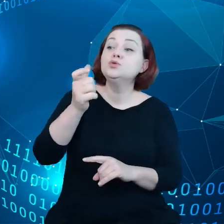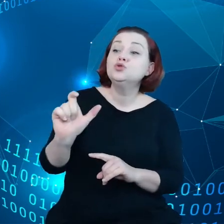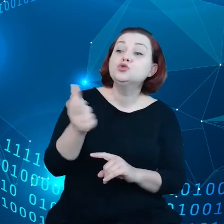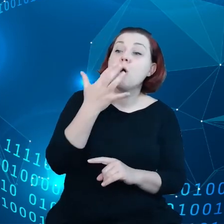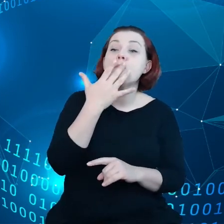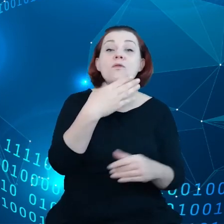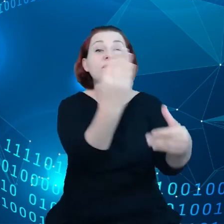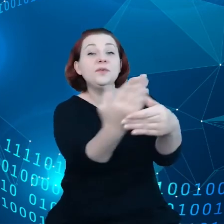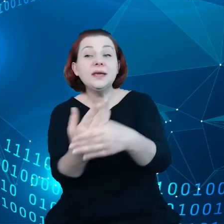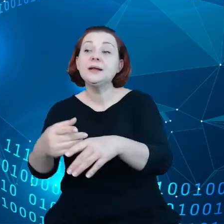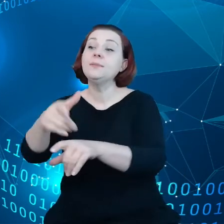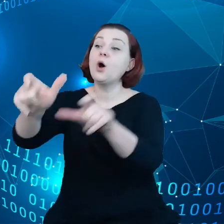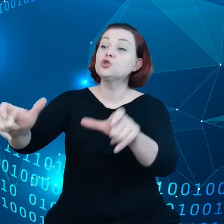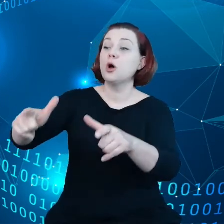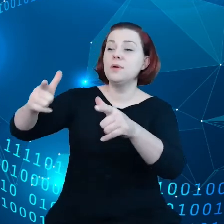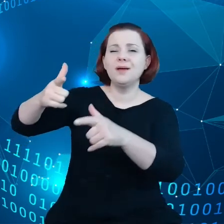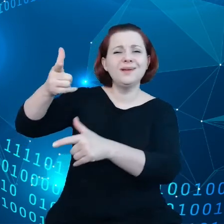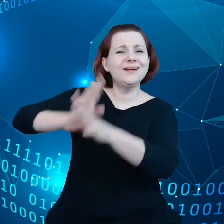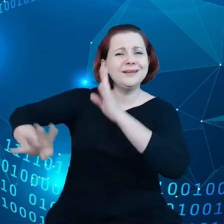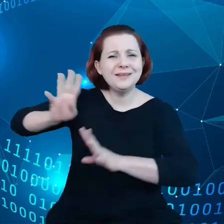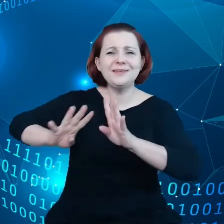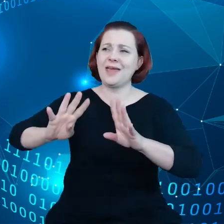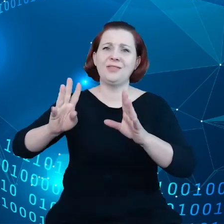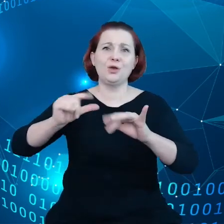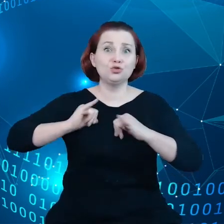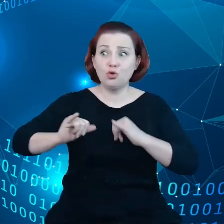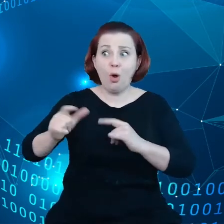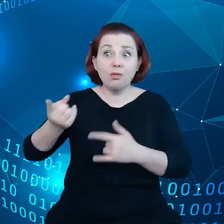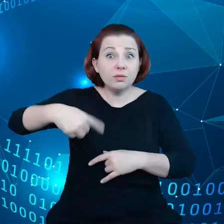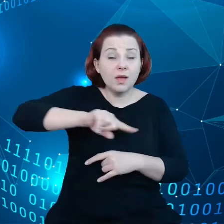i rządów i dowiedzieliśmy się, że jeszcze jest w szereg problemów